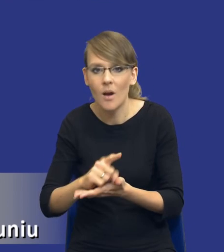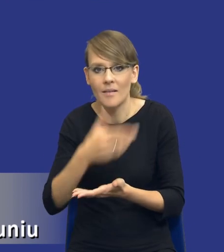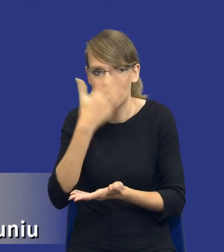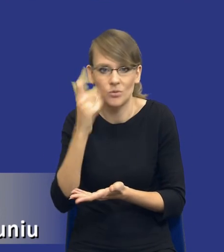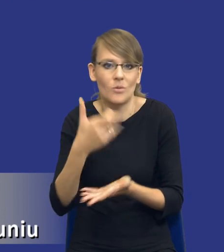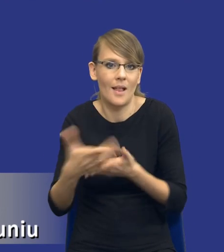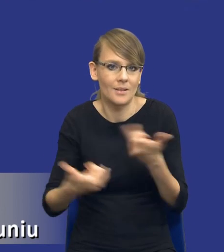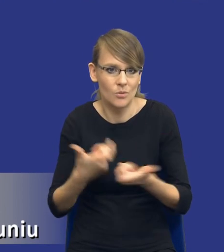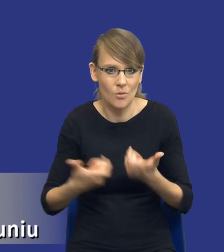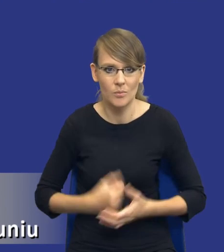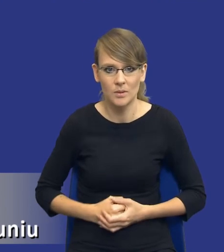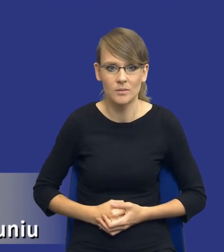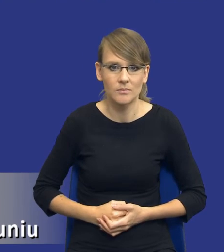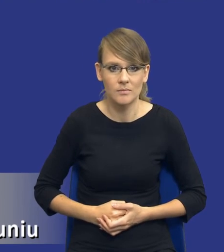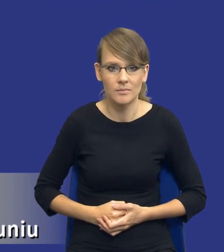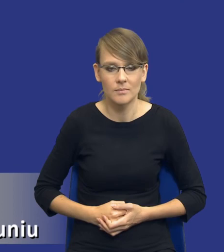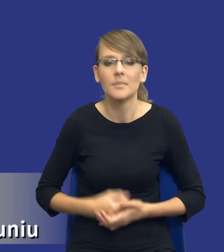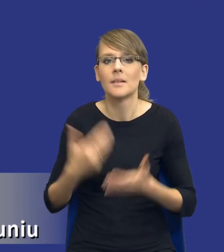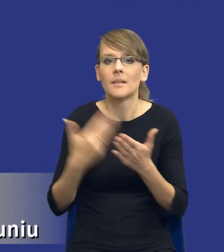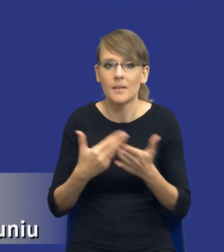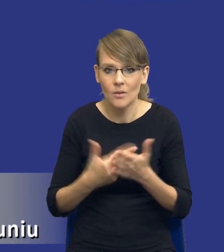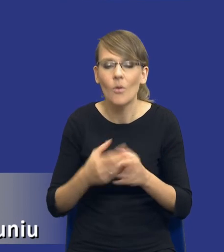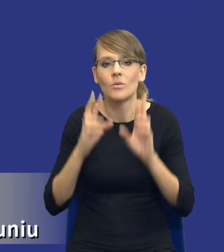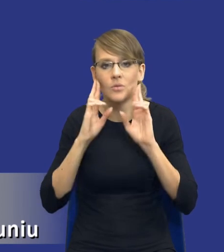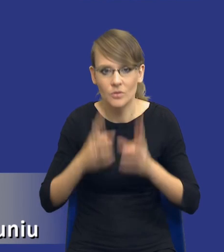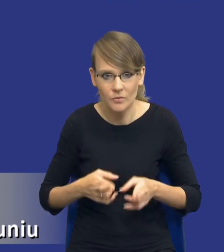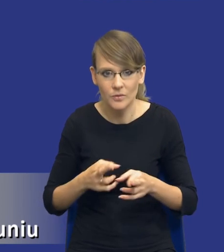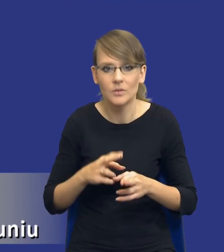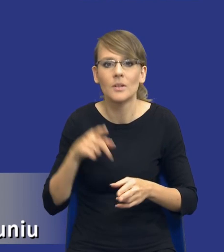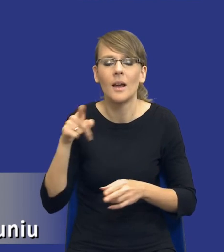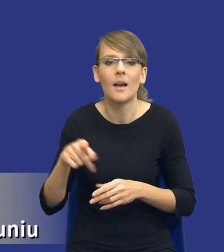W związku z tym rzeczywiście jest tutaj zarówno pole do różnego rodzaju